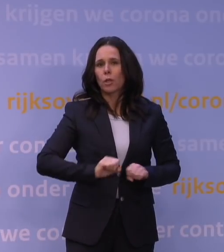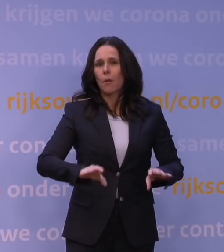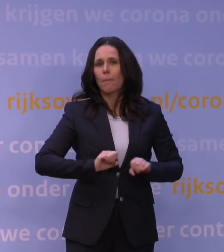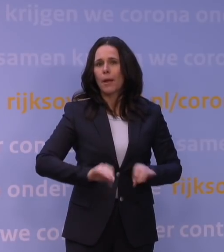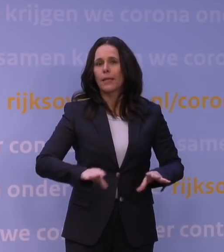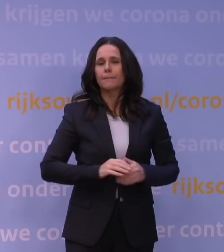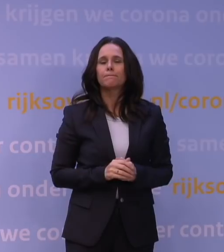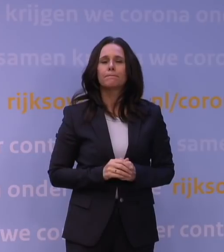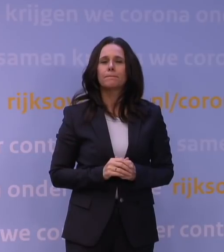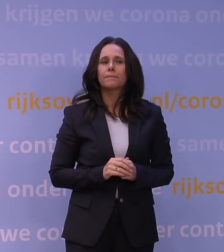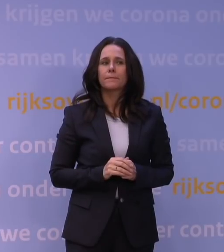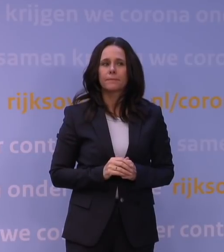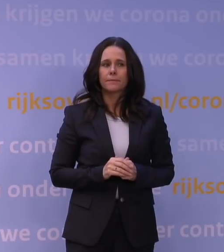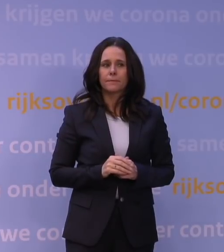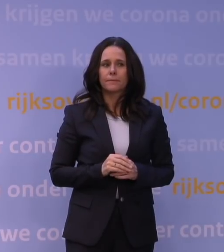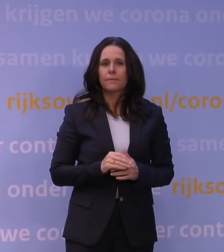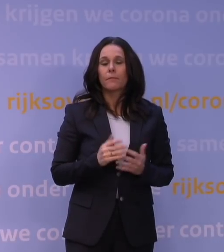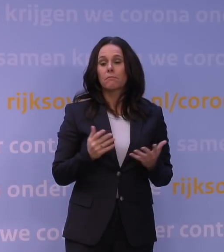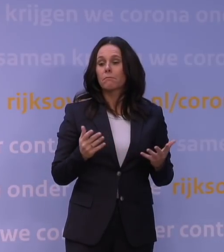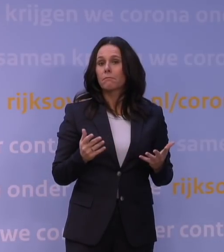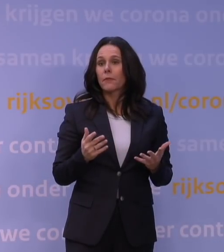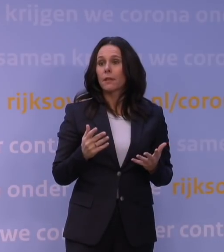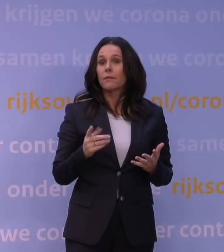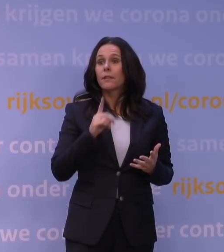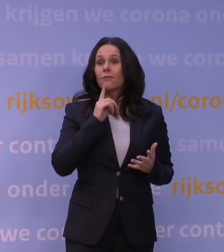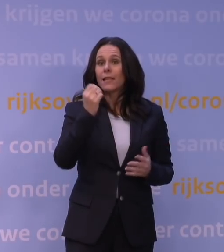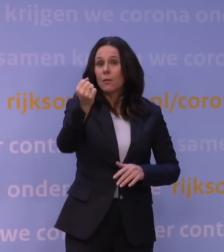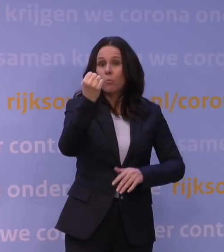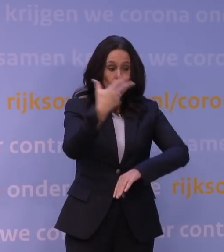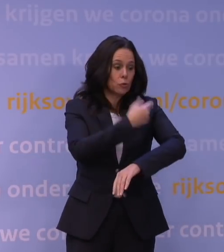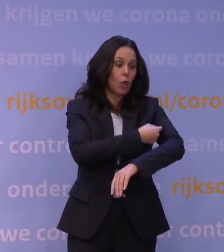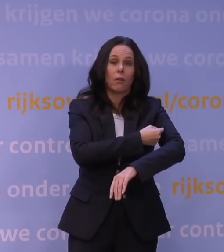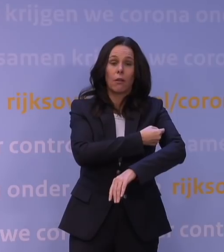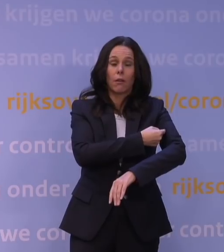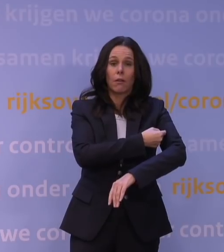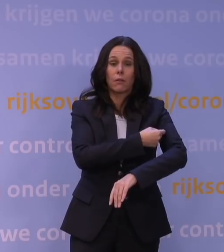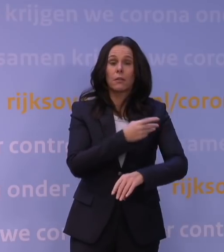Iemand die gevaccineerd is en nu z'n booster haalt, is die dan net zo goed beschermd de komende maanden